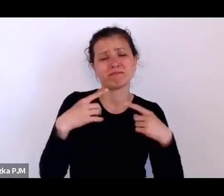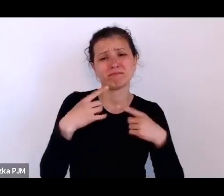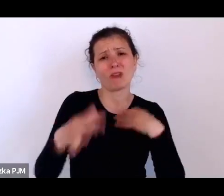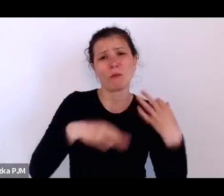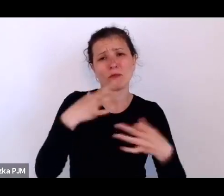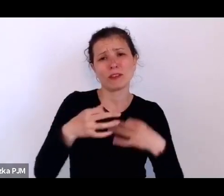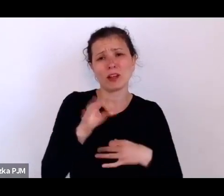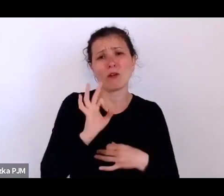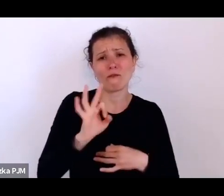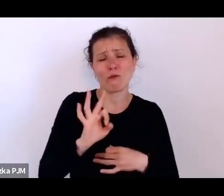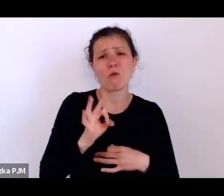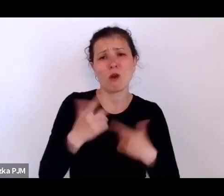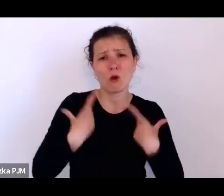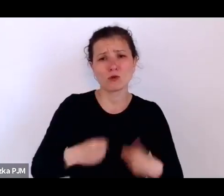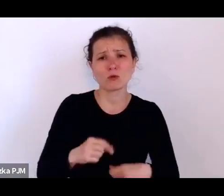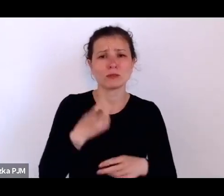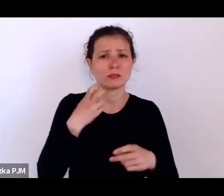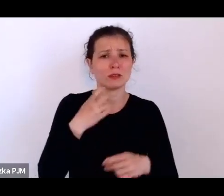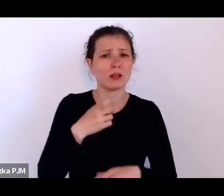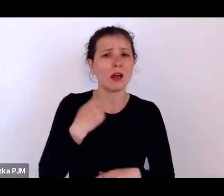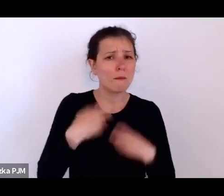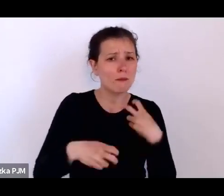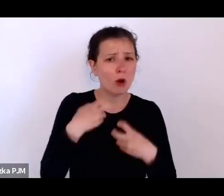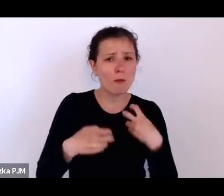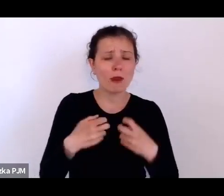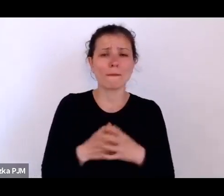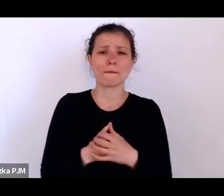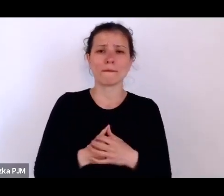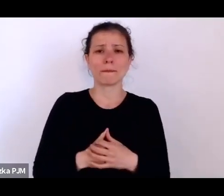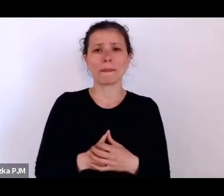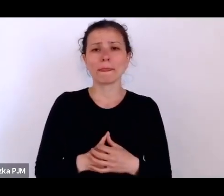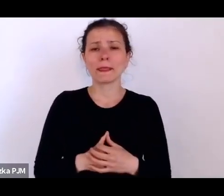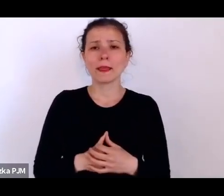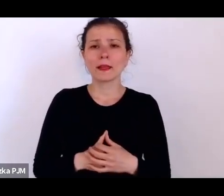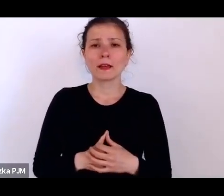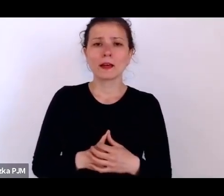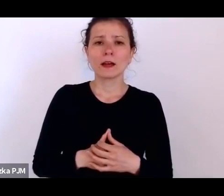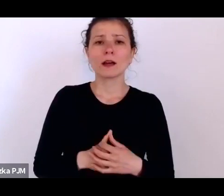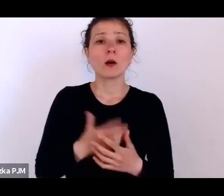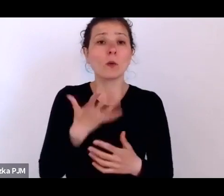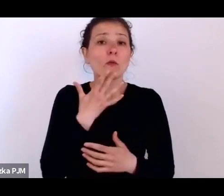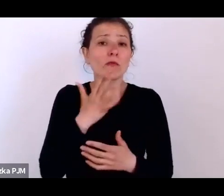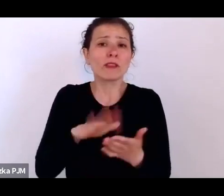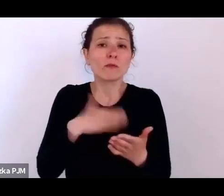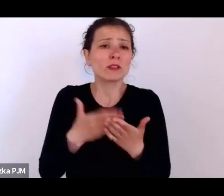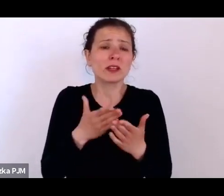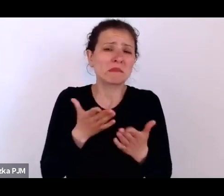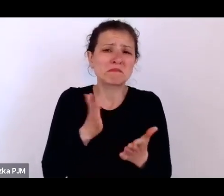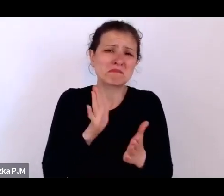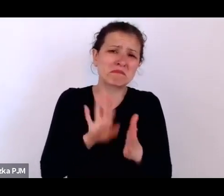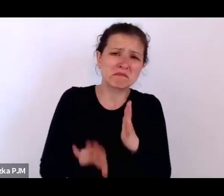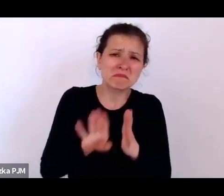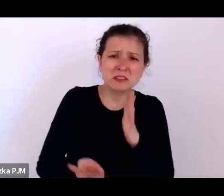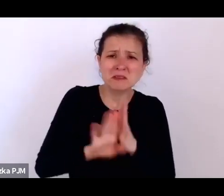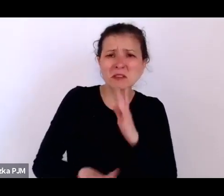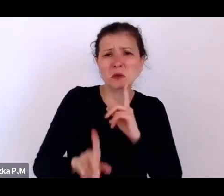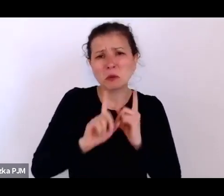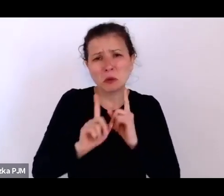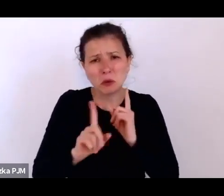mówię o takich przeciętnych np. rozmówcach reporterów międzywojennych